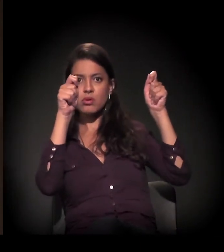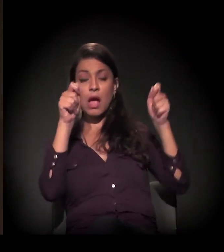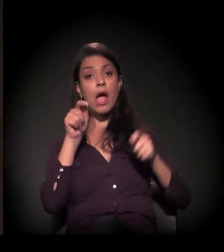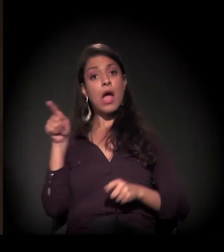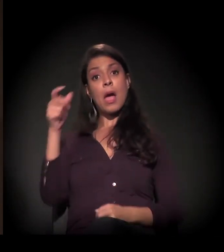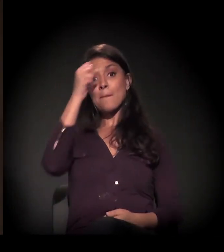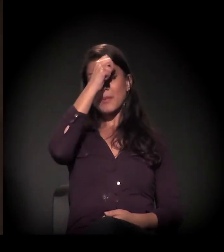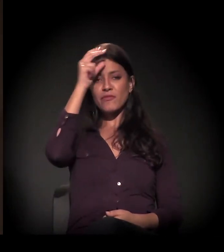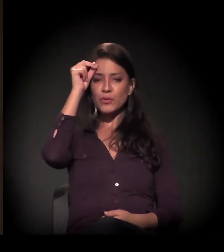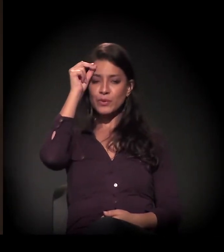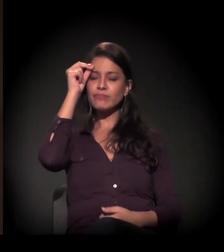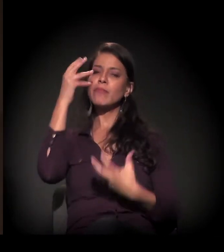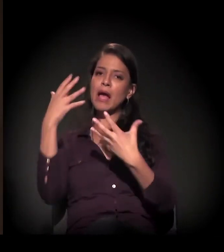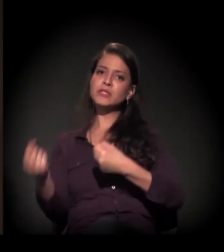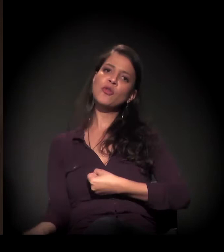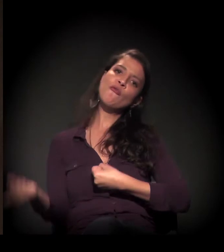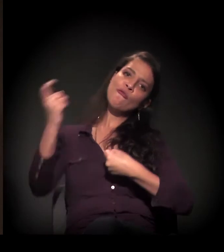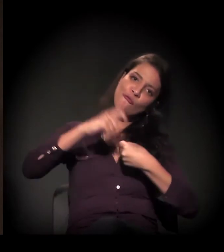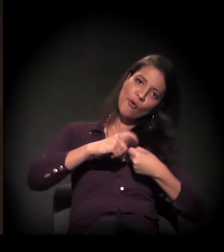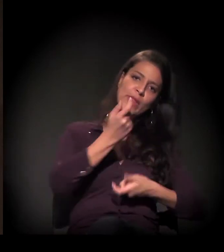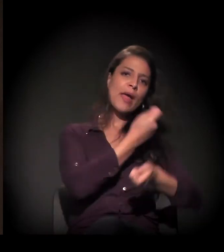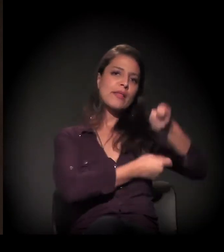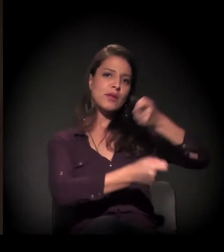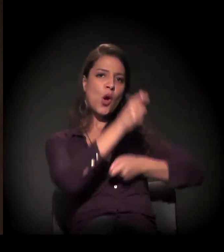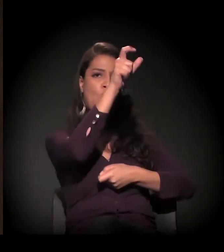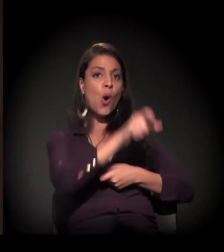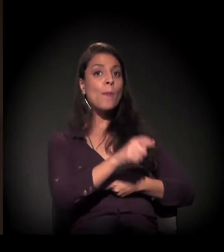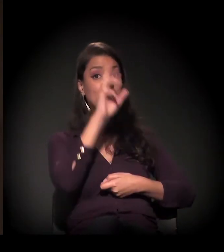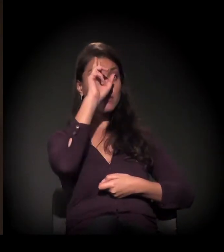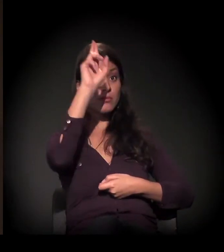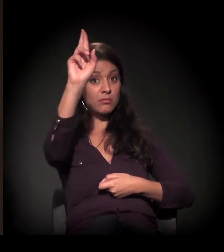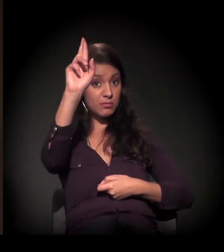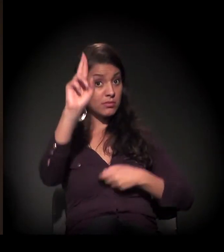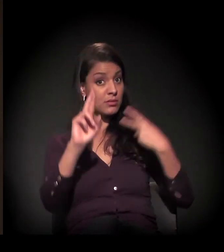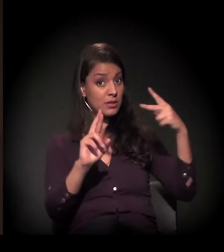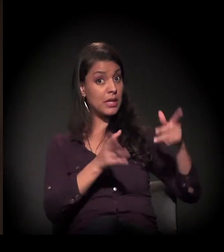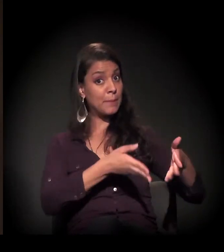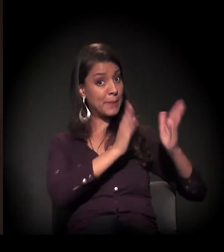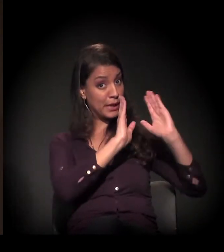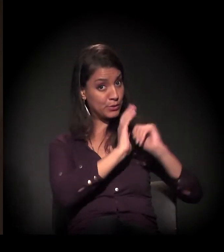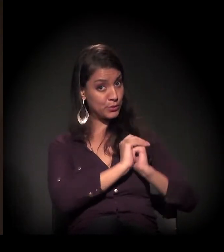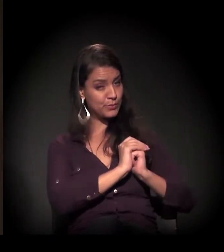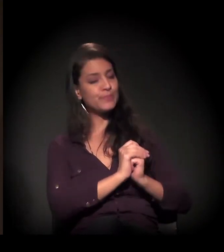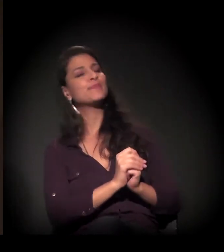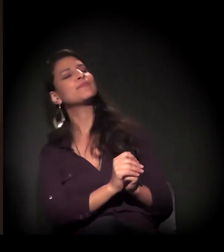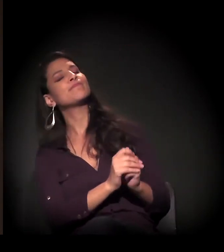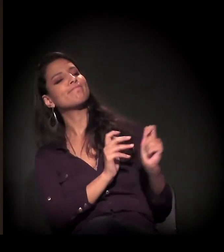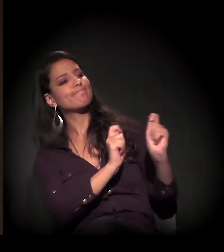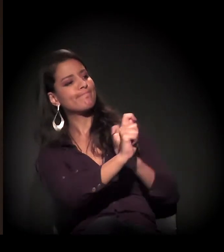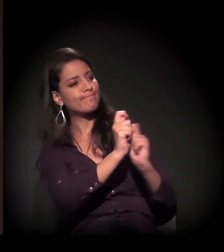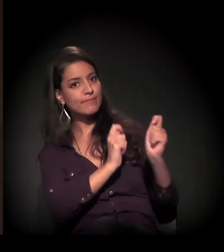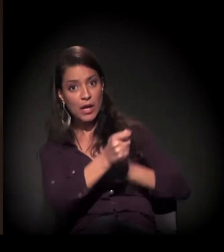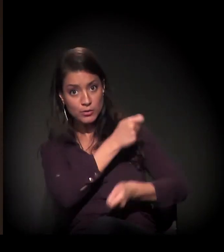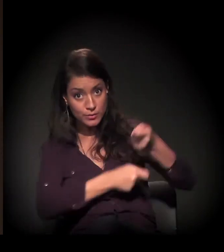a prefeitura retomou essa negociação com o proprietário neste momento, mas o problema é o seguinte: